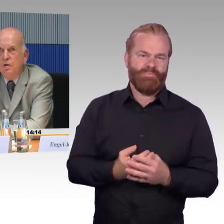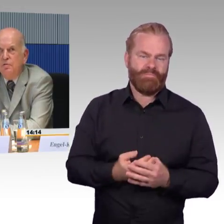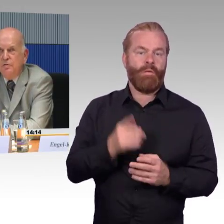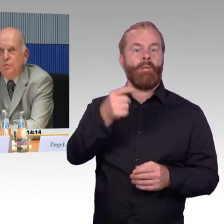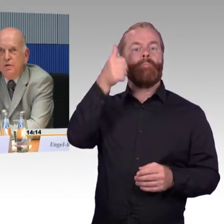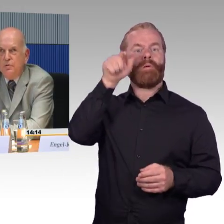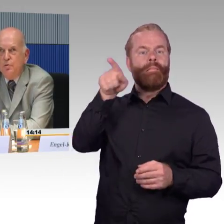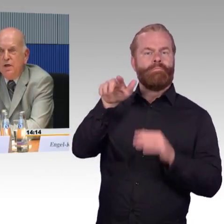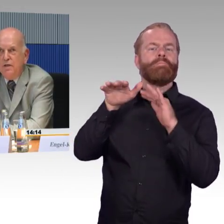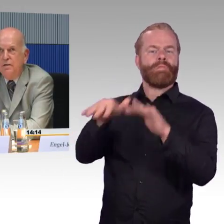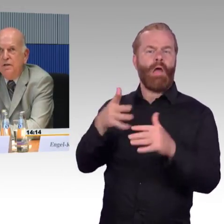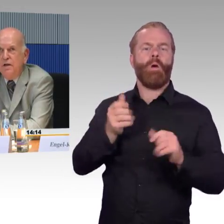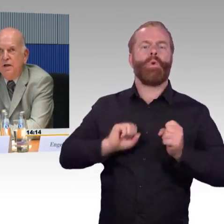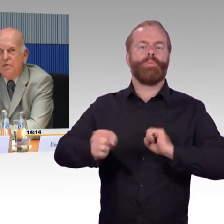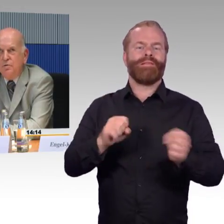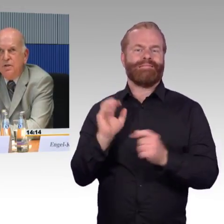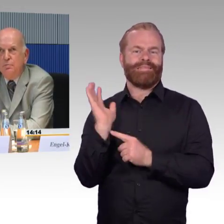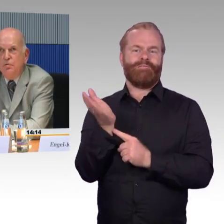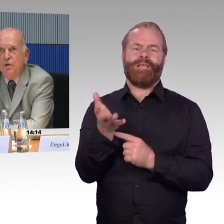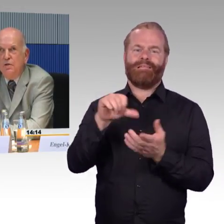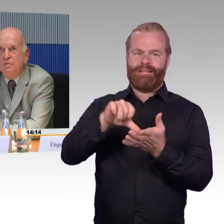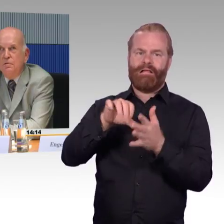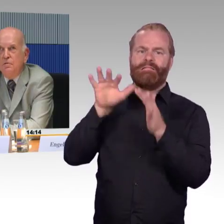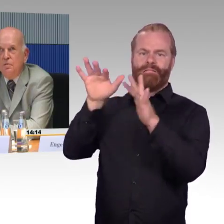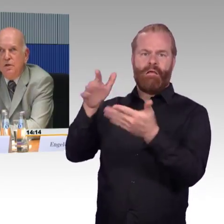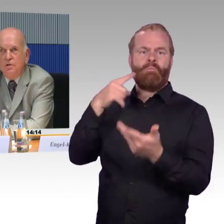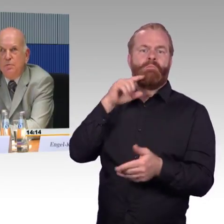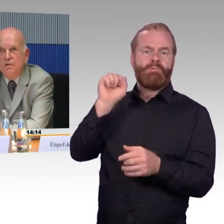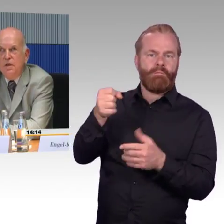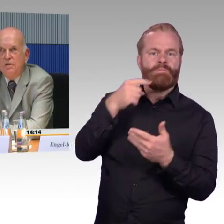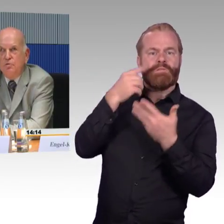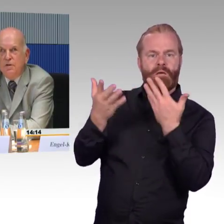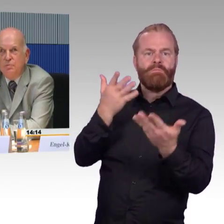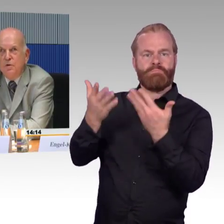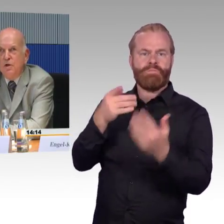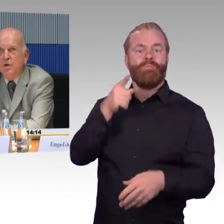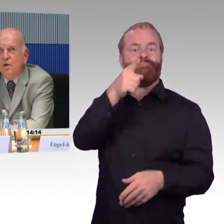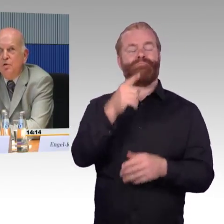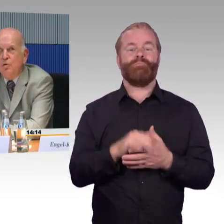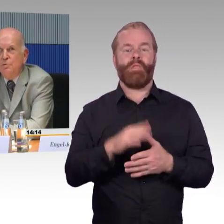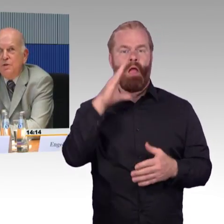verfügt also über ein Leitsystem, ein sogenanntes Blindenleit-System. Nur,